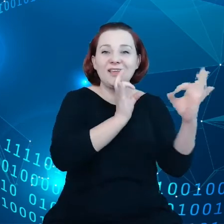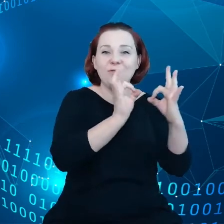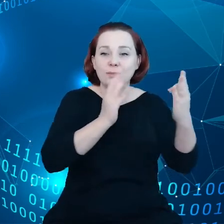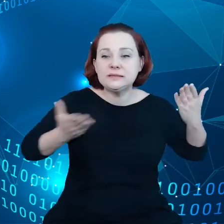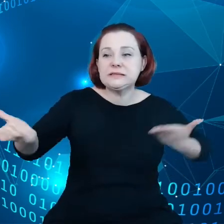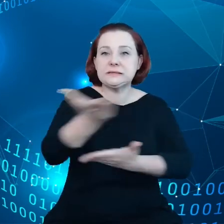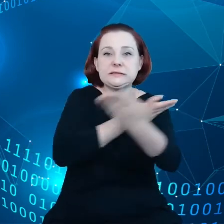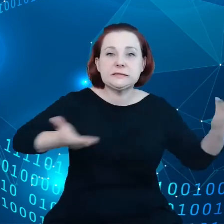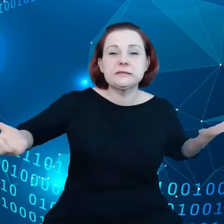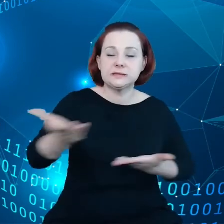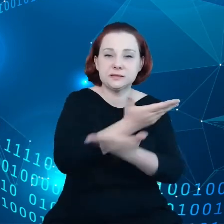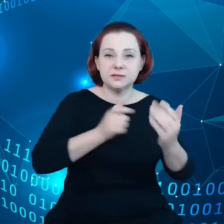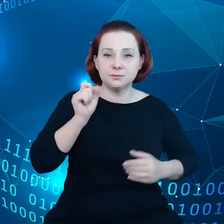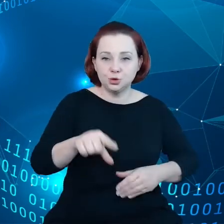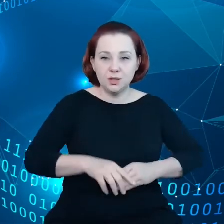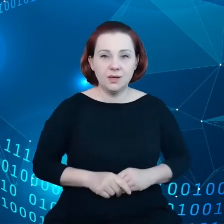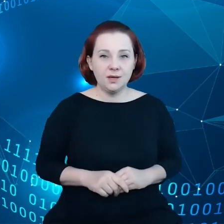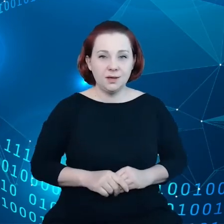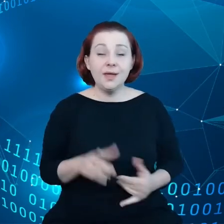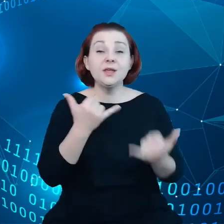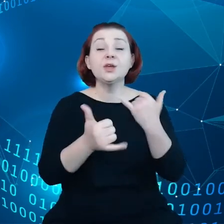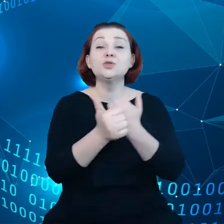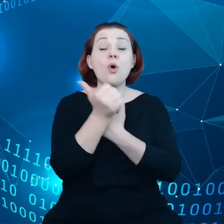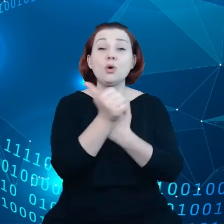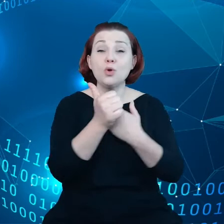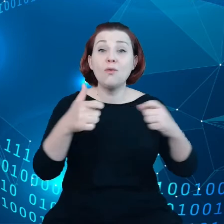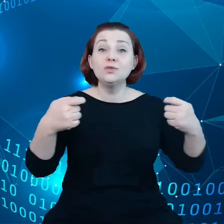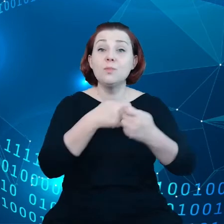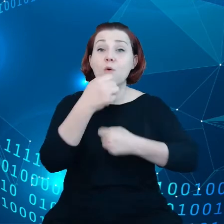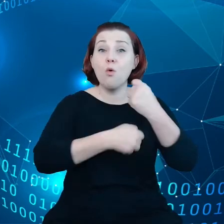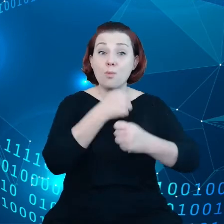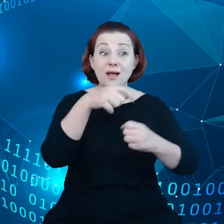jeżeli chodzi o współpracę w zakresie danych